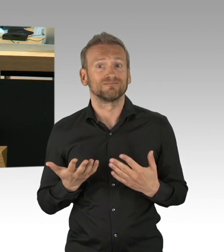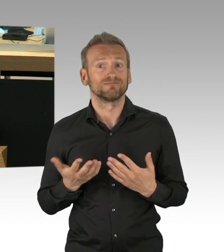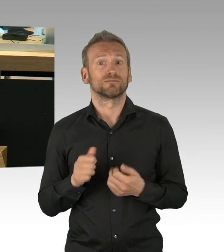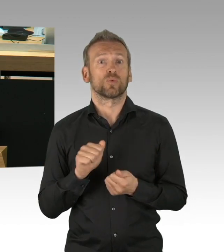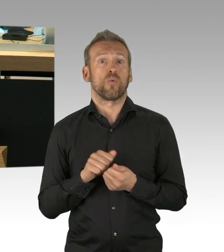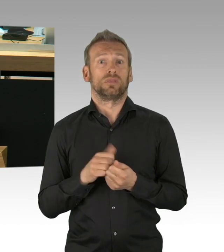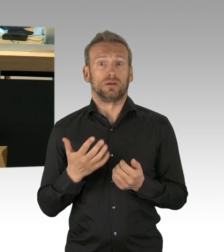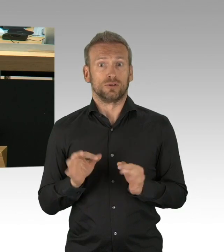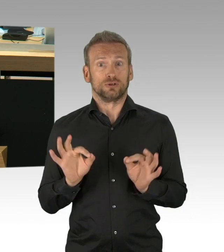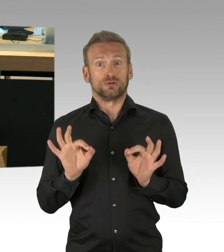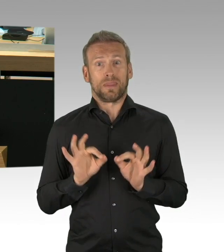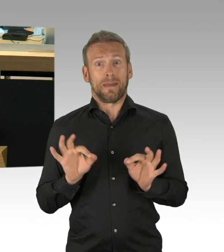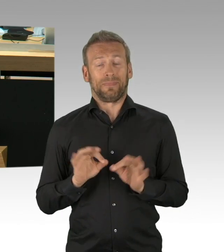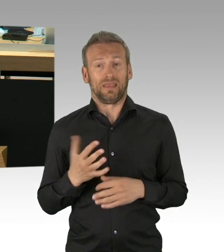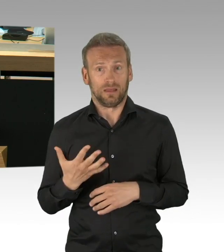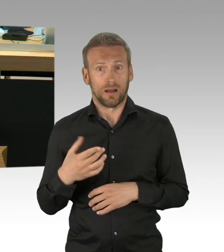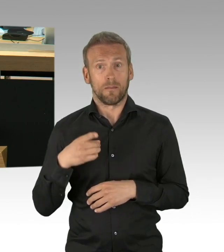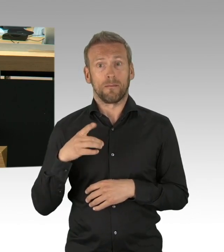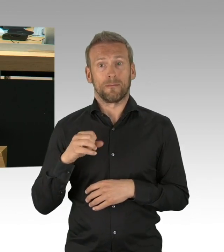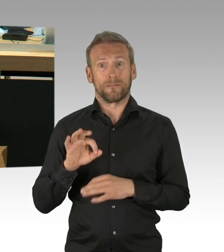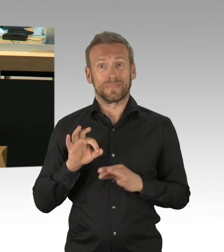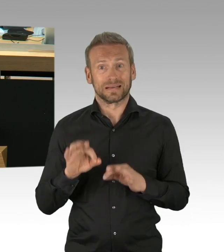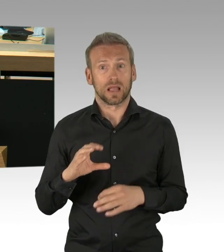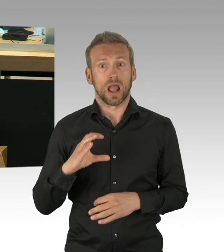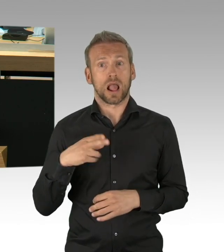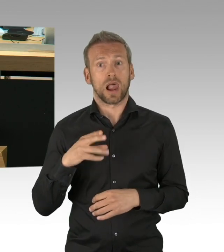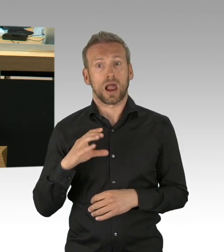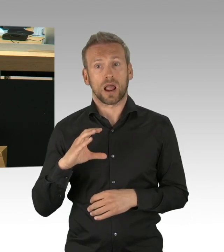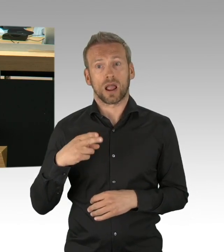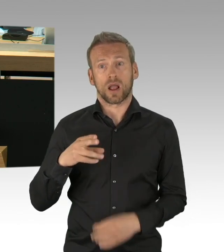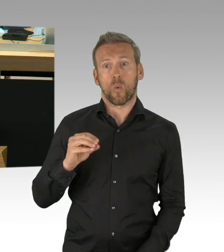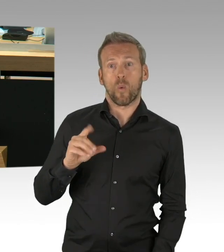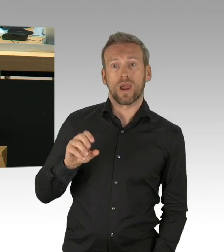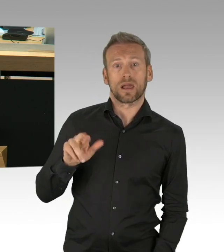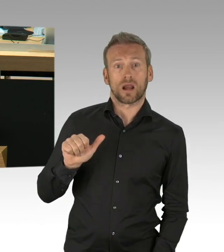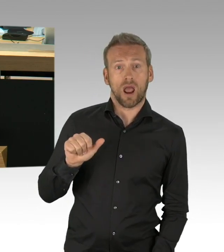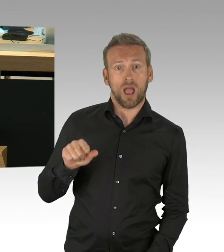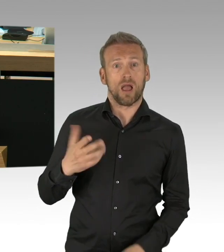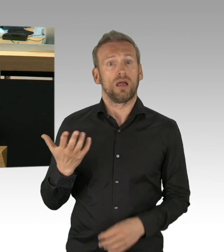der vulnerablen Gruppen in den Vordergrund stellen, bei Beibehaltung der Kontaktverfolgungsmöglichkeiten